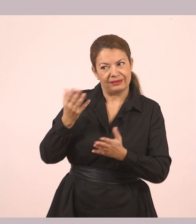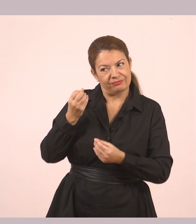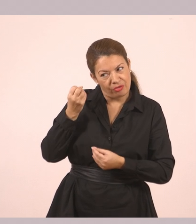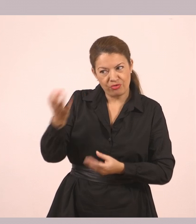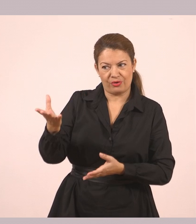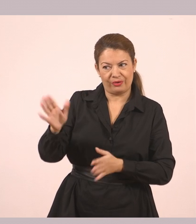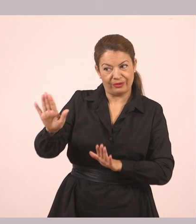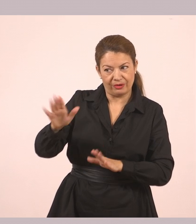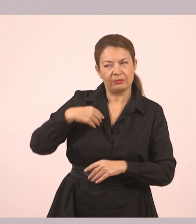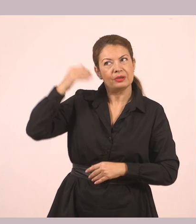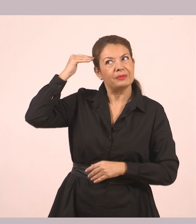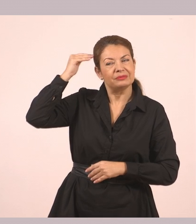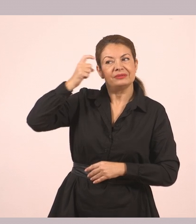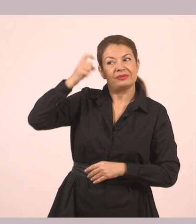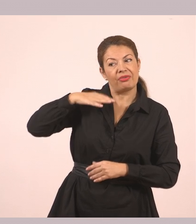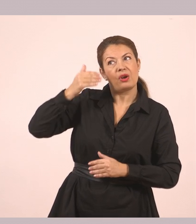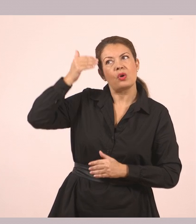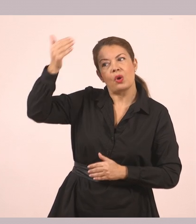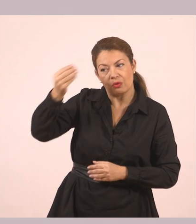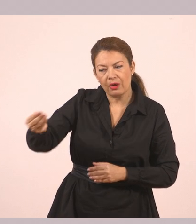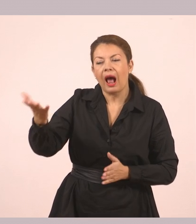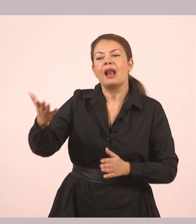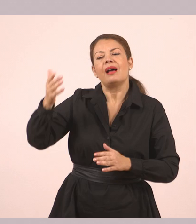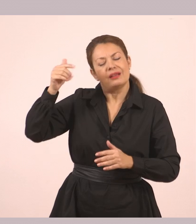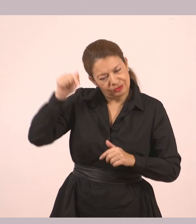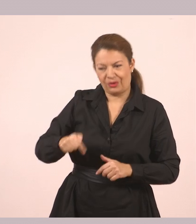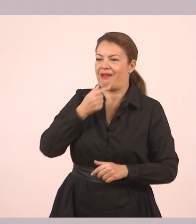Σκεφτόμουν να σ' το δώσω αργότερα, μα αφού ήρθαν έτσι τα πράγματα… Περίμενε».